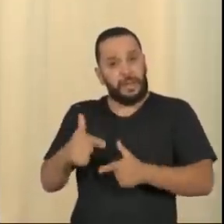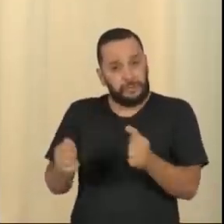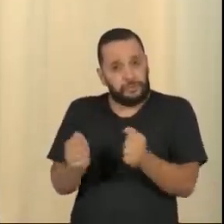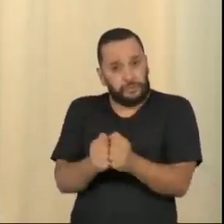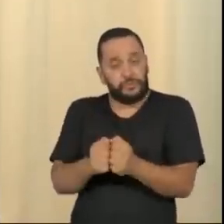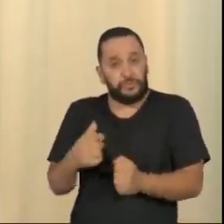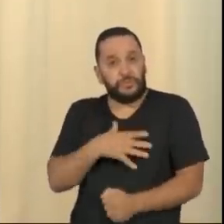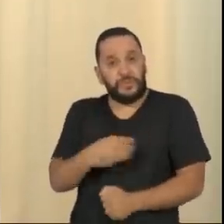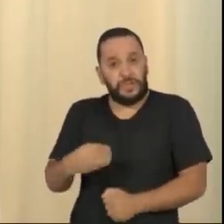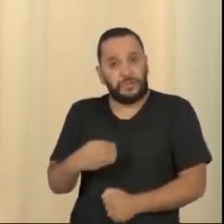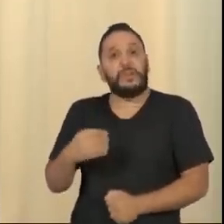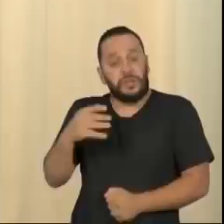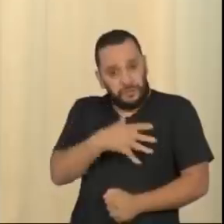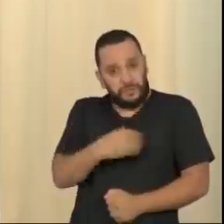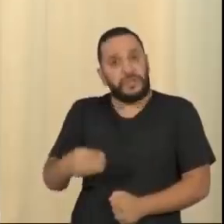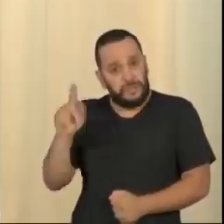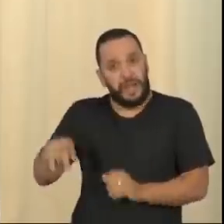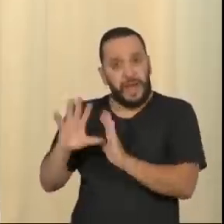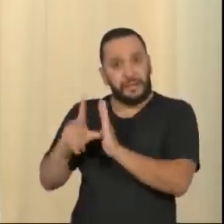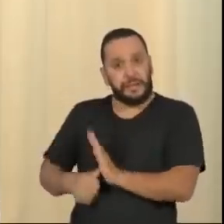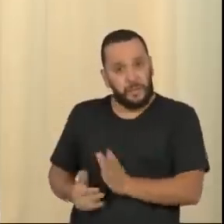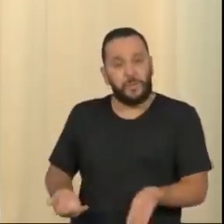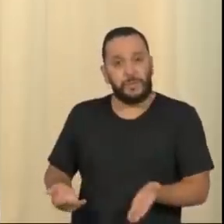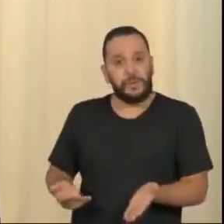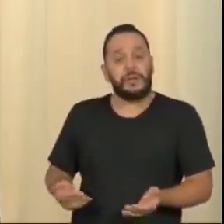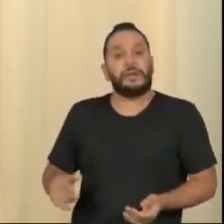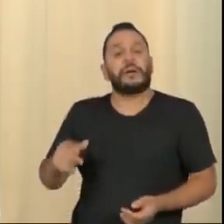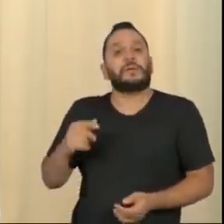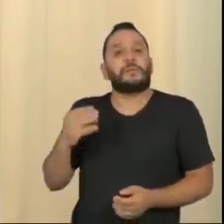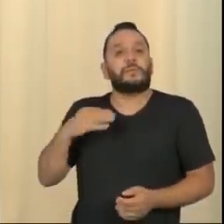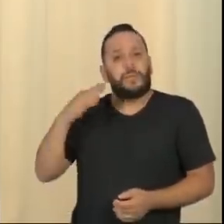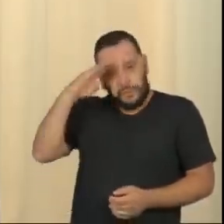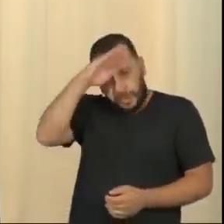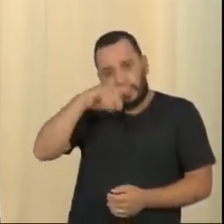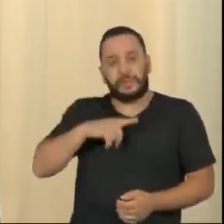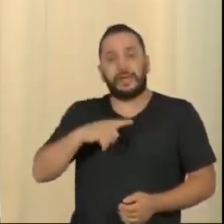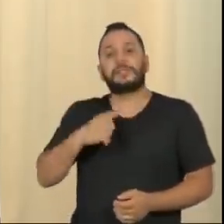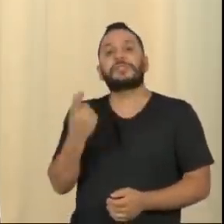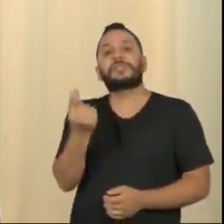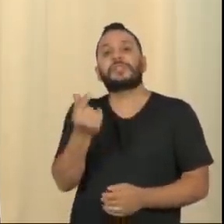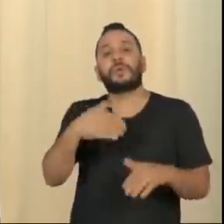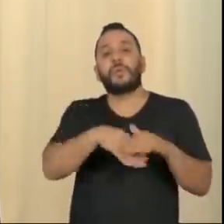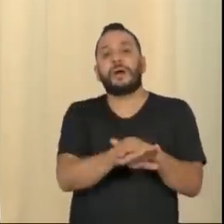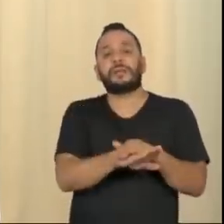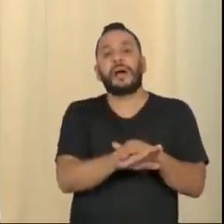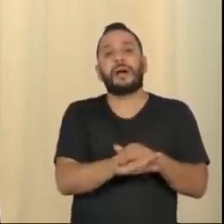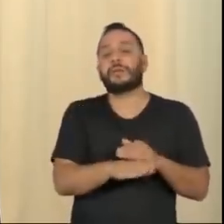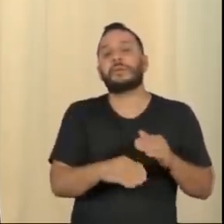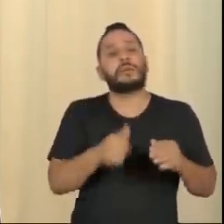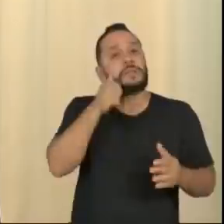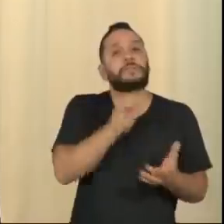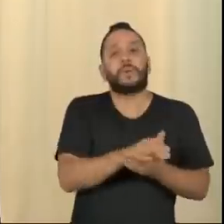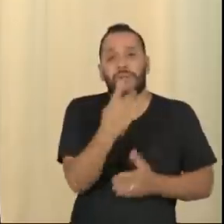O Bolsonaro tem dinheiro na conta da esposa dele e as pessoas acham que isso não é elegância. Ou tem, ou não tem.